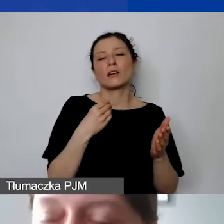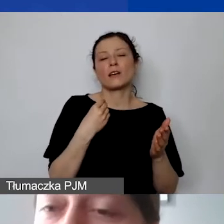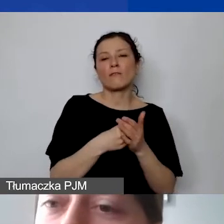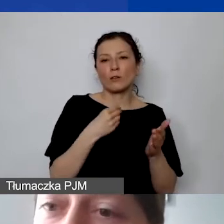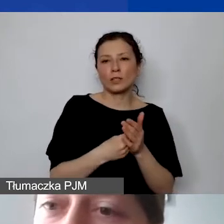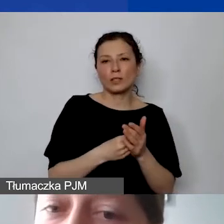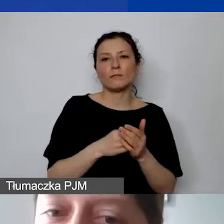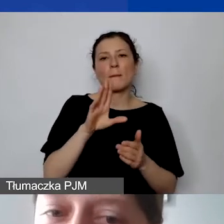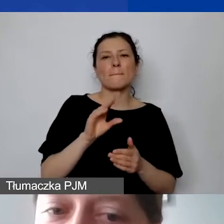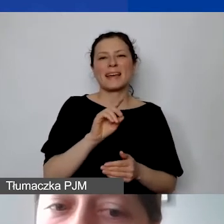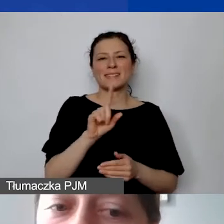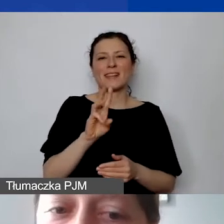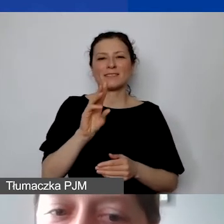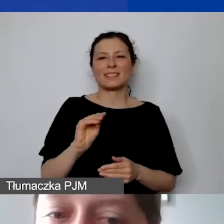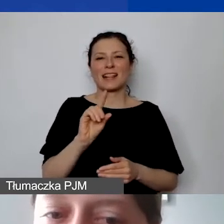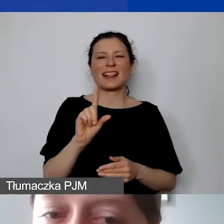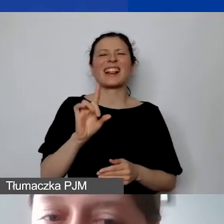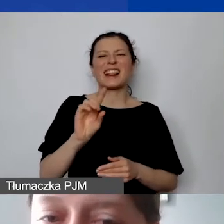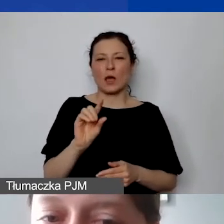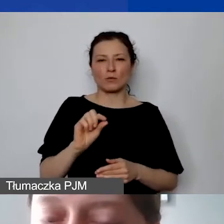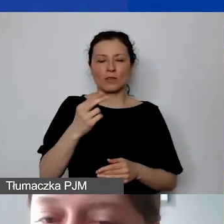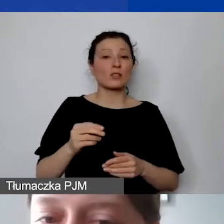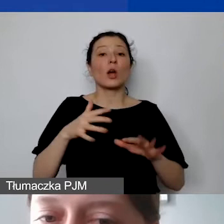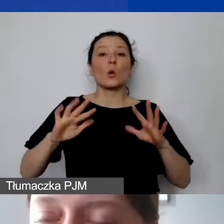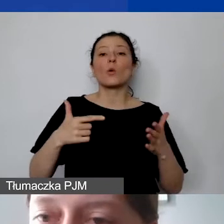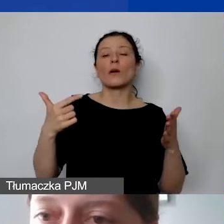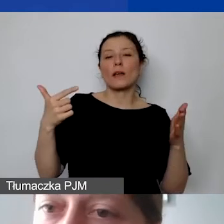ale ponownie obliczają tę kwotę pokrycia kosztów pośrednich